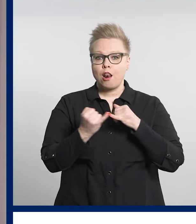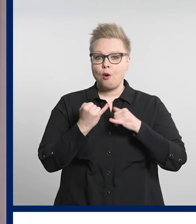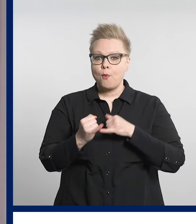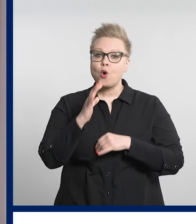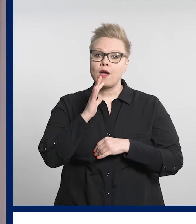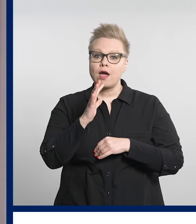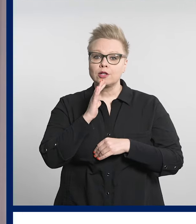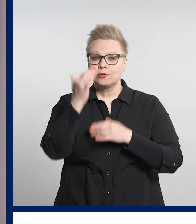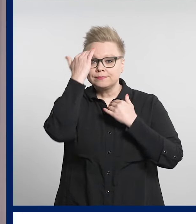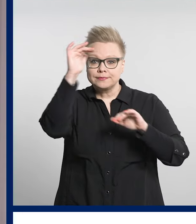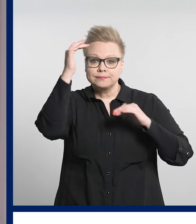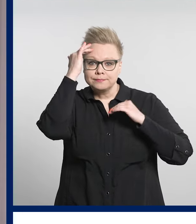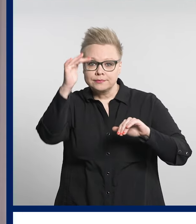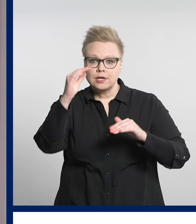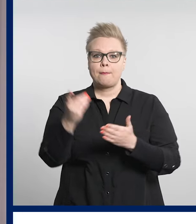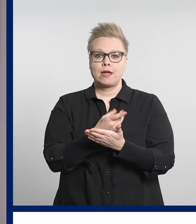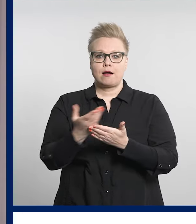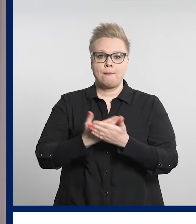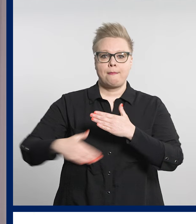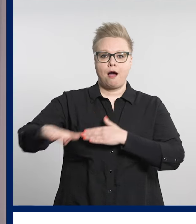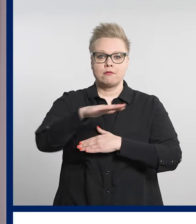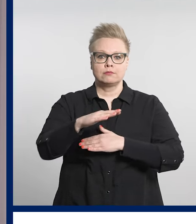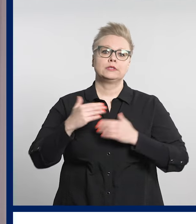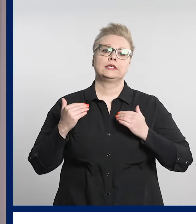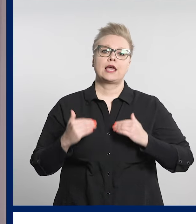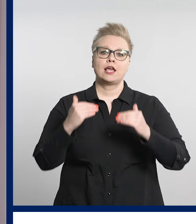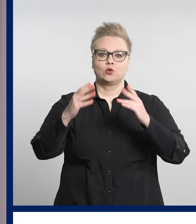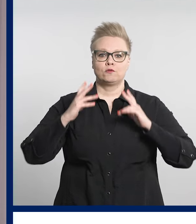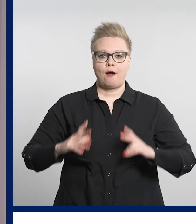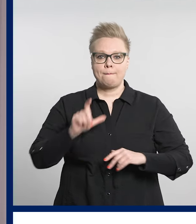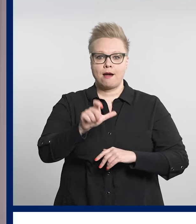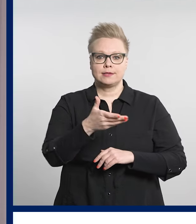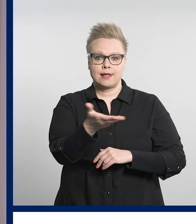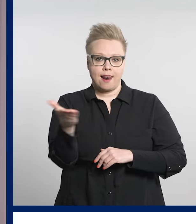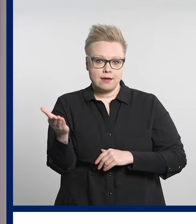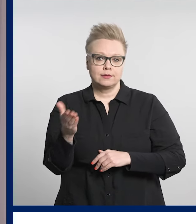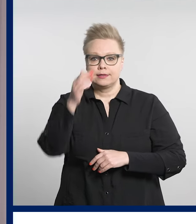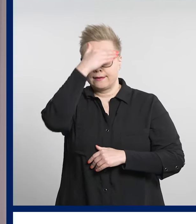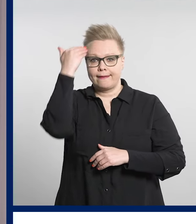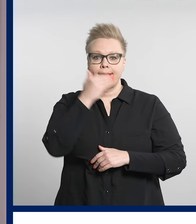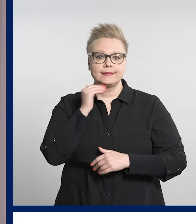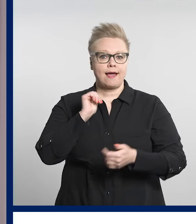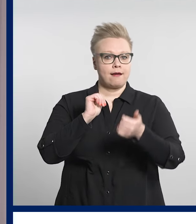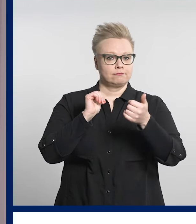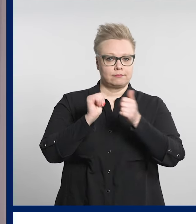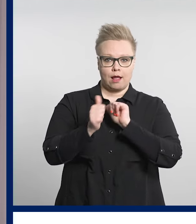Ja lopuksi kerrotaan vielä, että Pirkanmaan kehitysvammaisille järjestetään kesäkisat